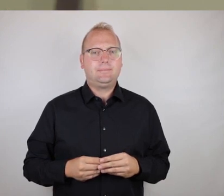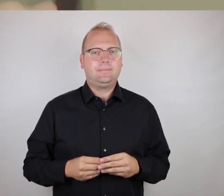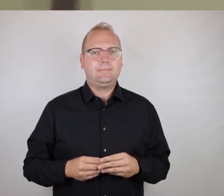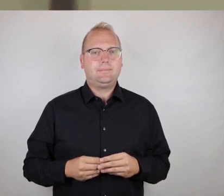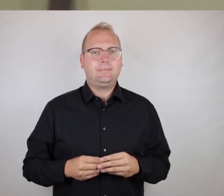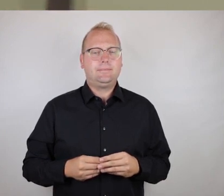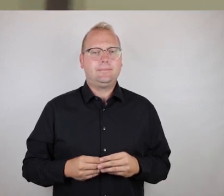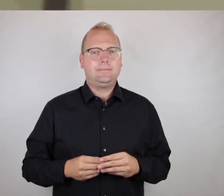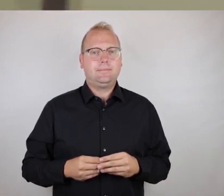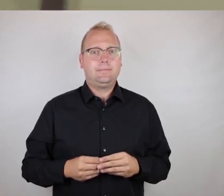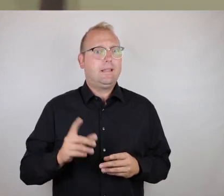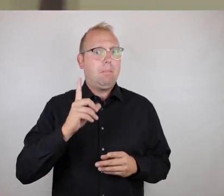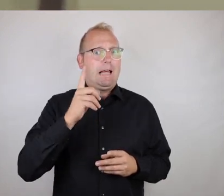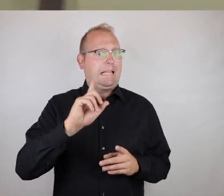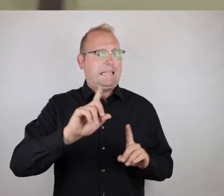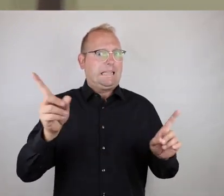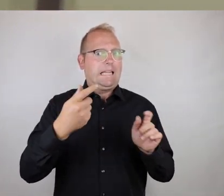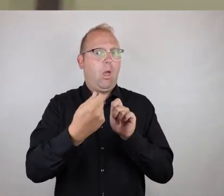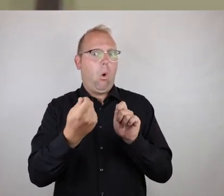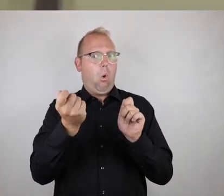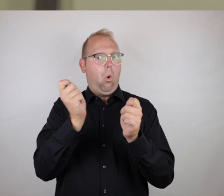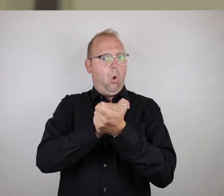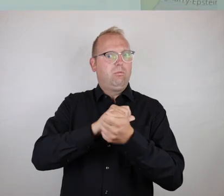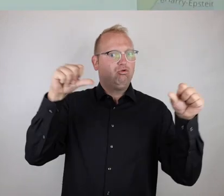Aber nicht im schlechten Sinne, das mal klargestellt, ne?